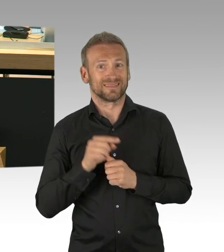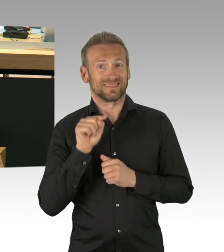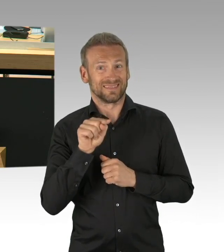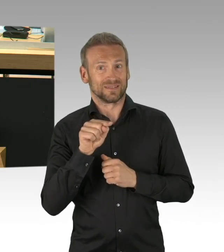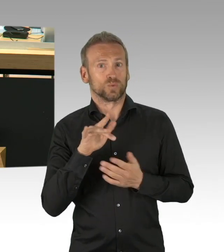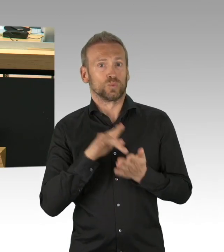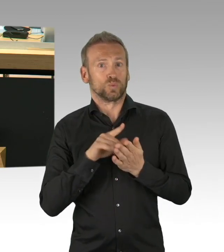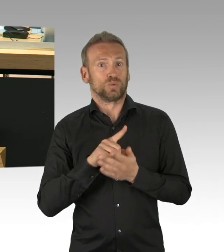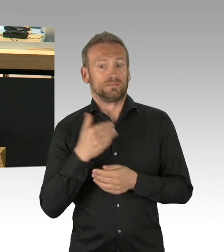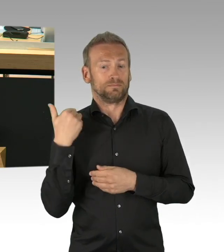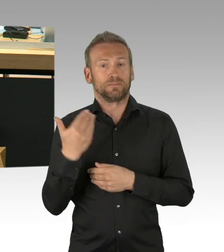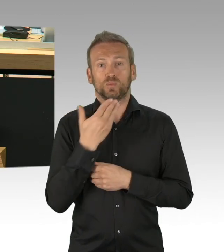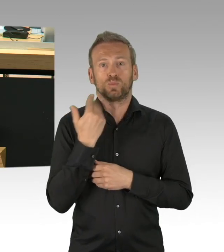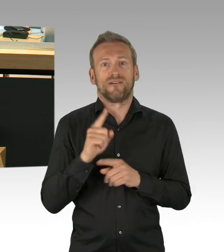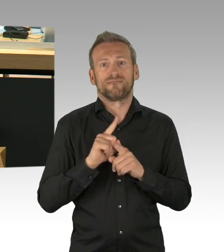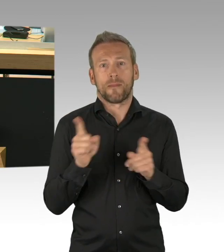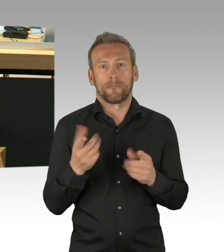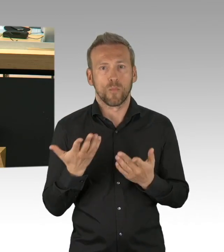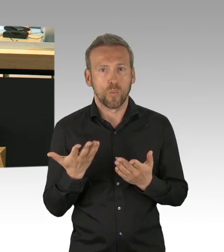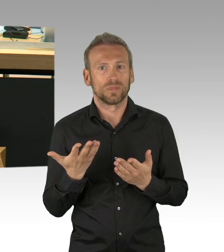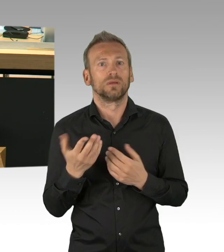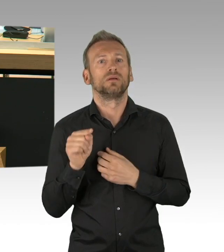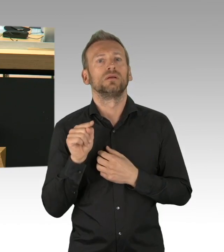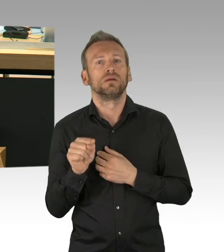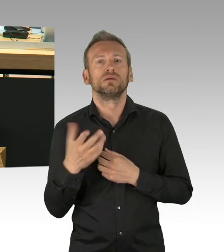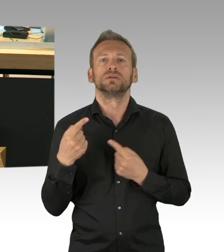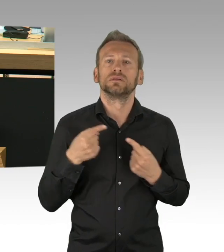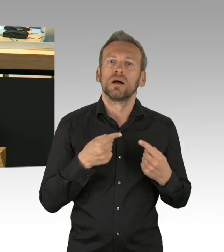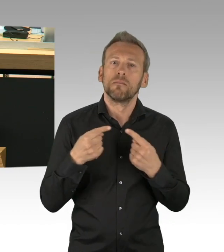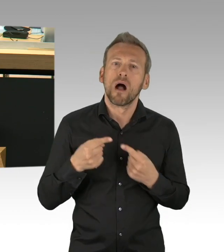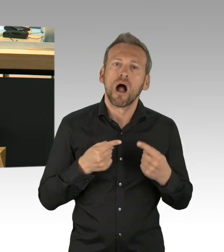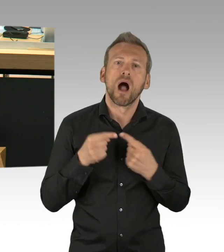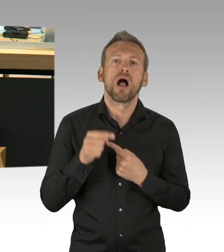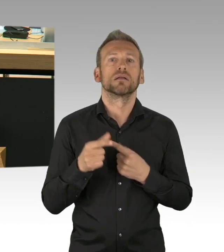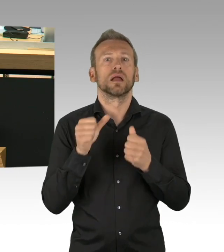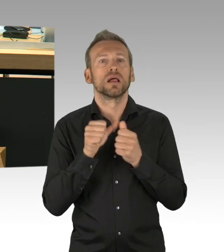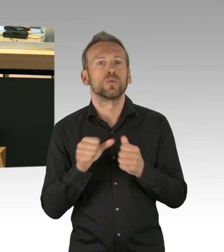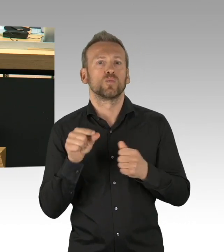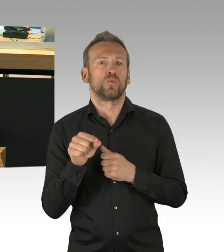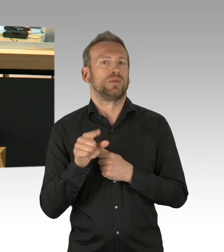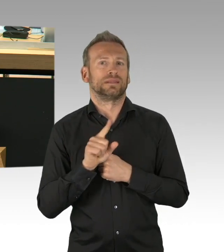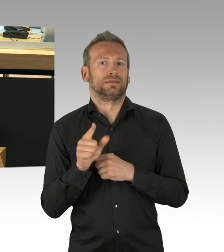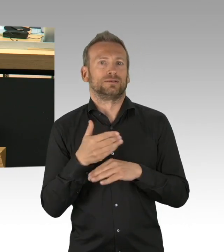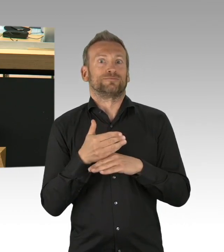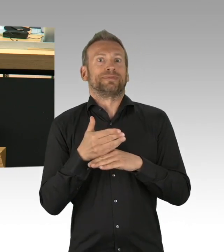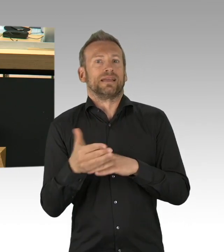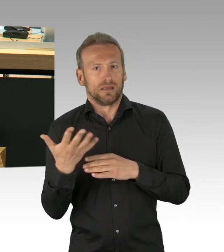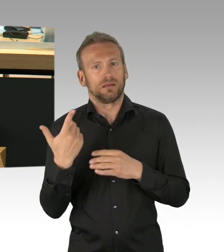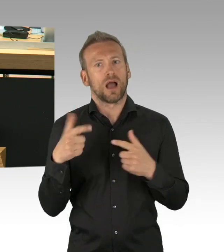Sie stellen es allerdings so dar, Herr Kollege Fresdorf, als sei es eine Erfindung der FDP, dann hätten Sie mindestens aber davon Abstand nehmen sollen,